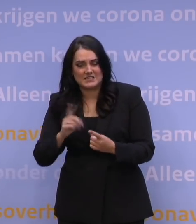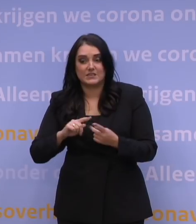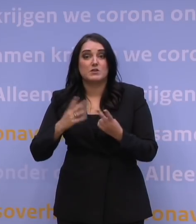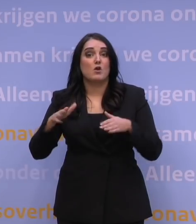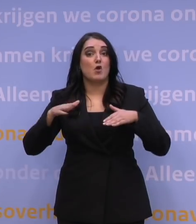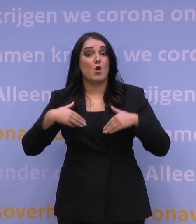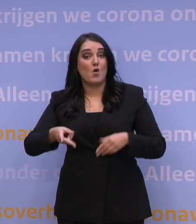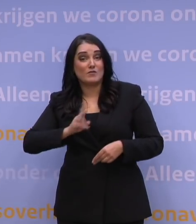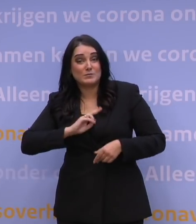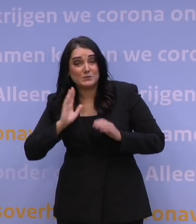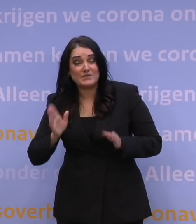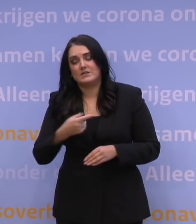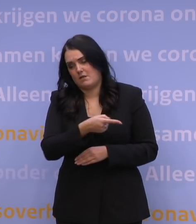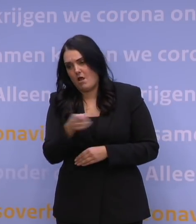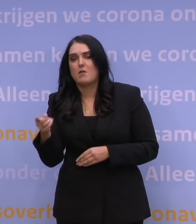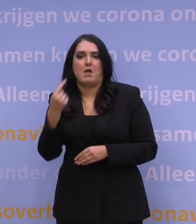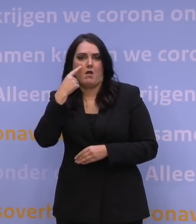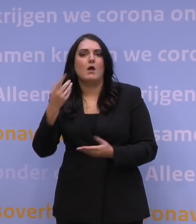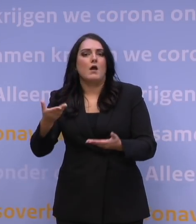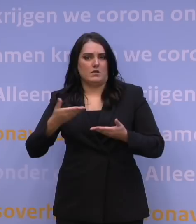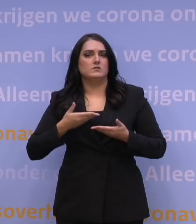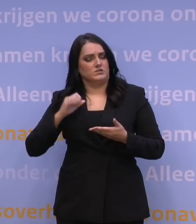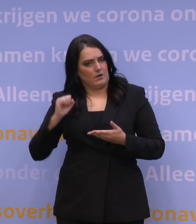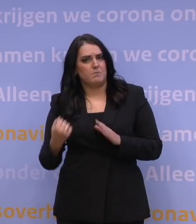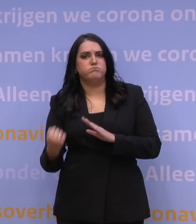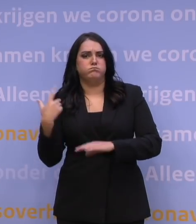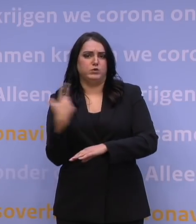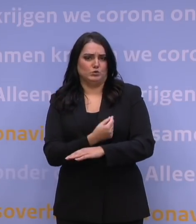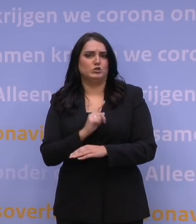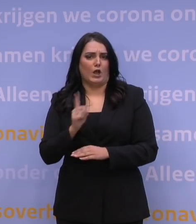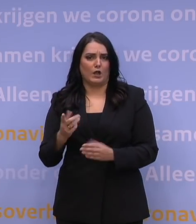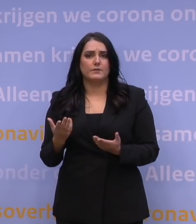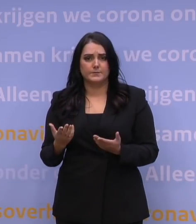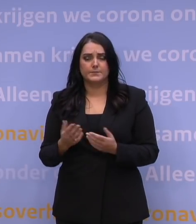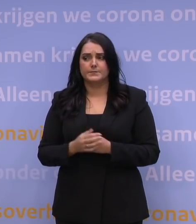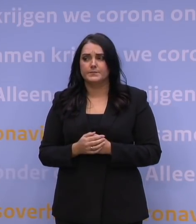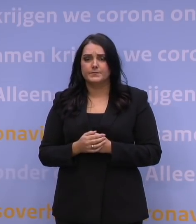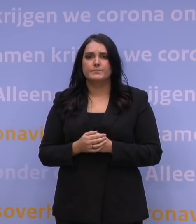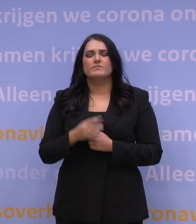de kans om het boostervaccin gehad te hebben. Het is een enorme klus.